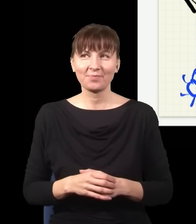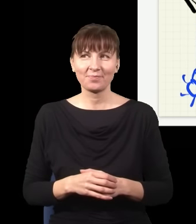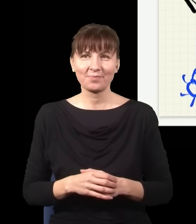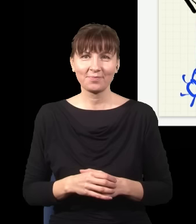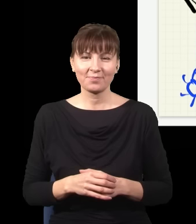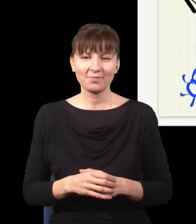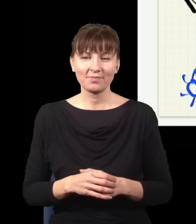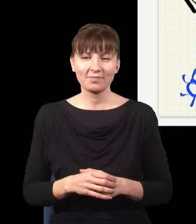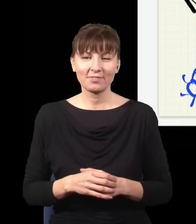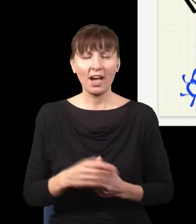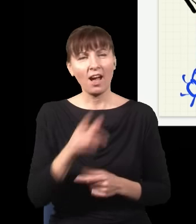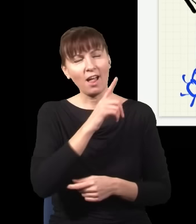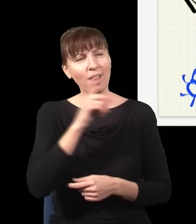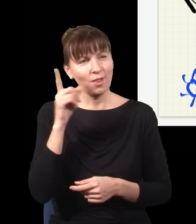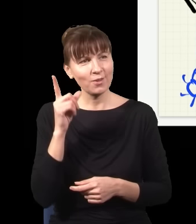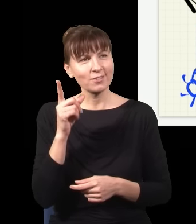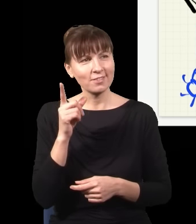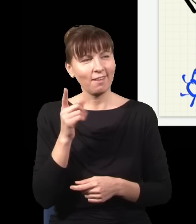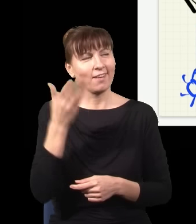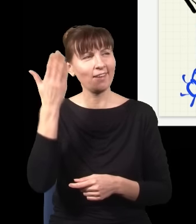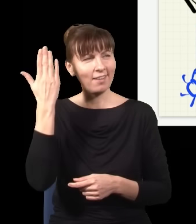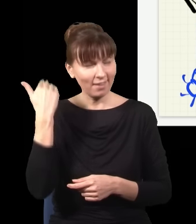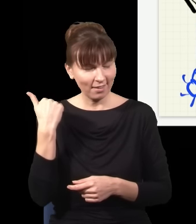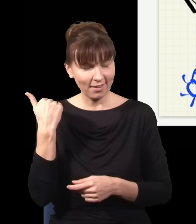ludzi bardzo męczyło od bardzo dawna to, że